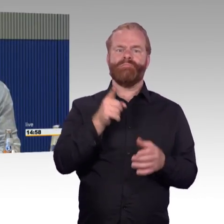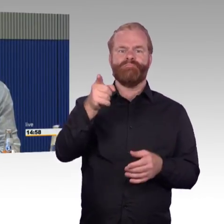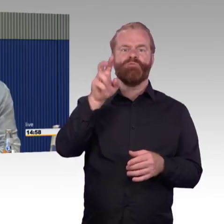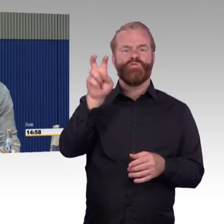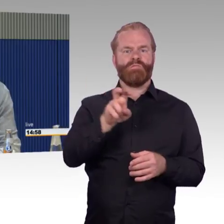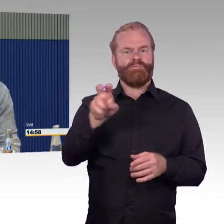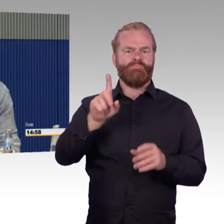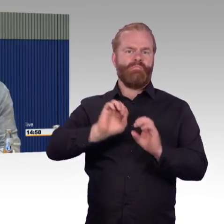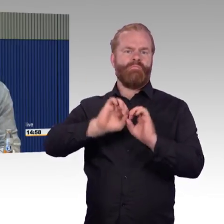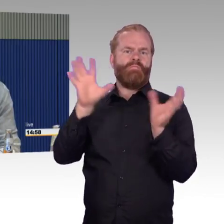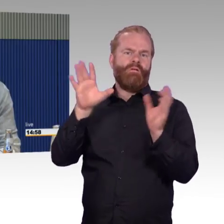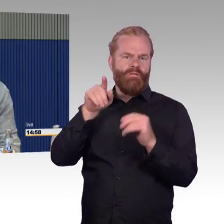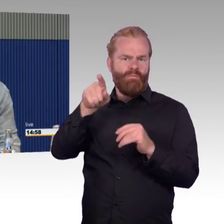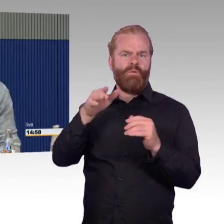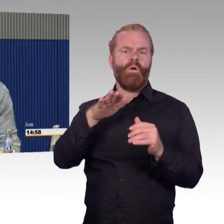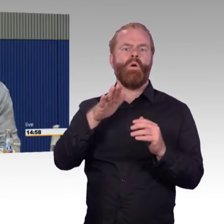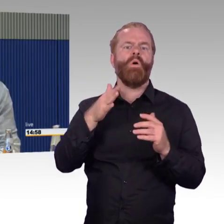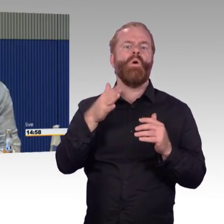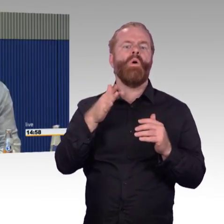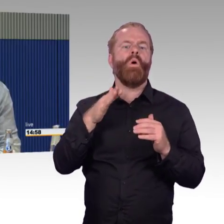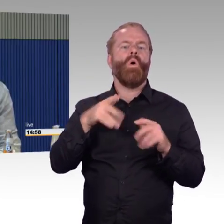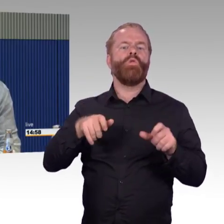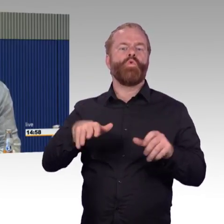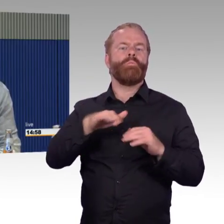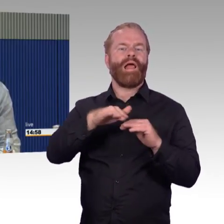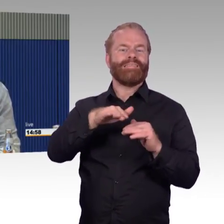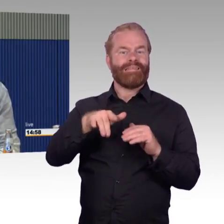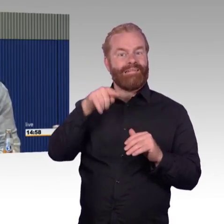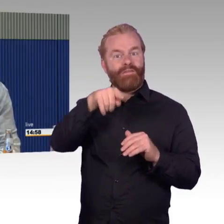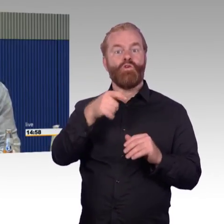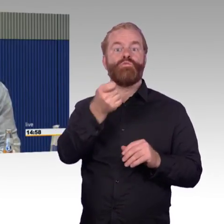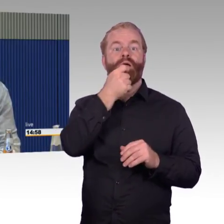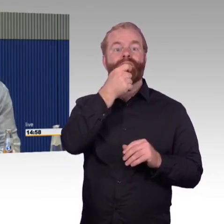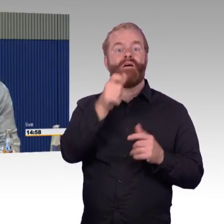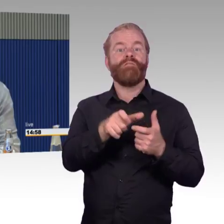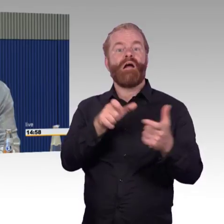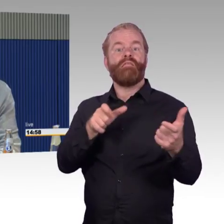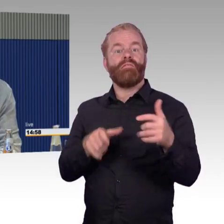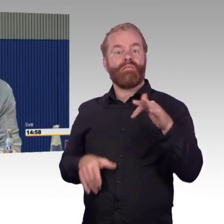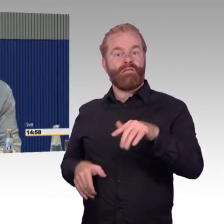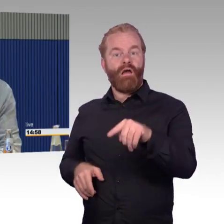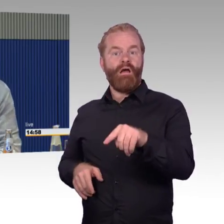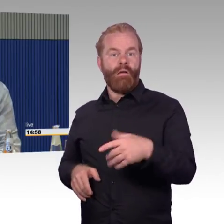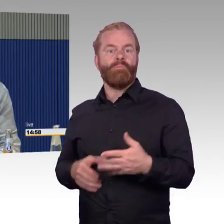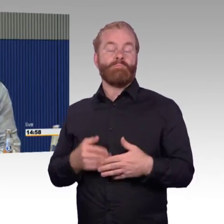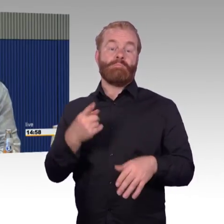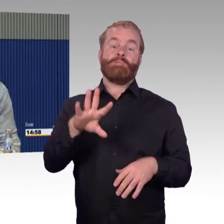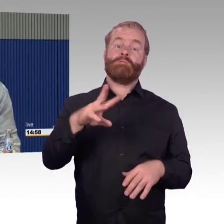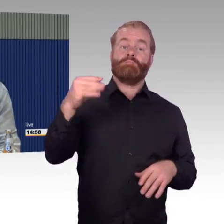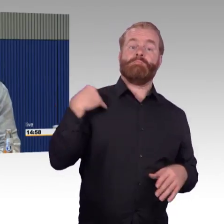oder in der zweiten Klasse oder in den anderen ICEs. Warum kann man in der Schweizer Bahn mit einem Rollstuhlfahrer nicht in einen Speisewagen?